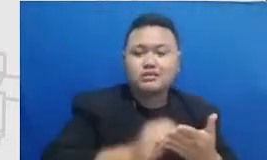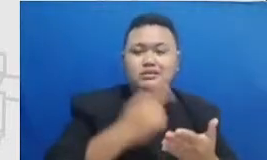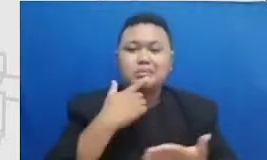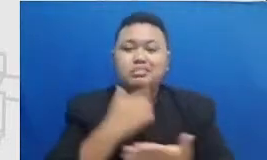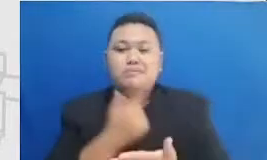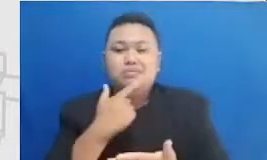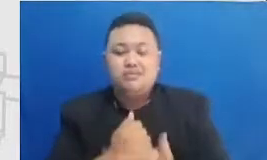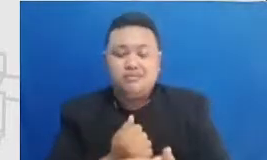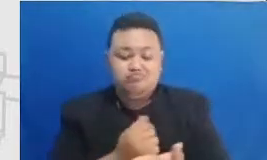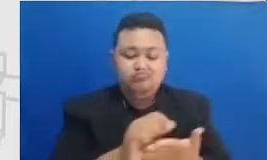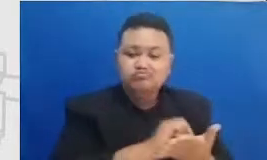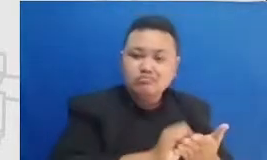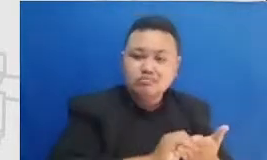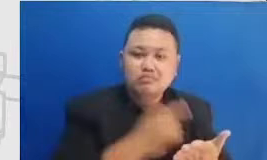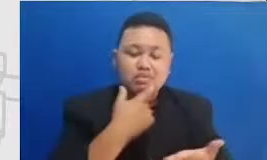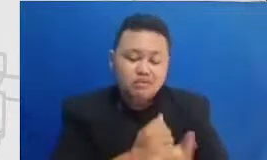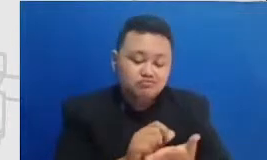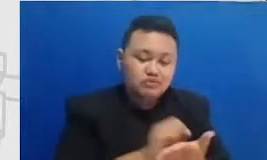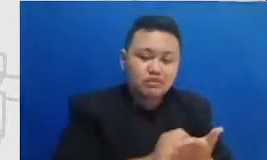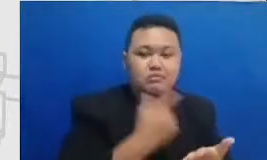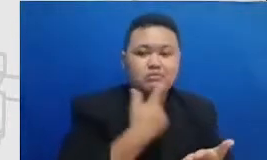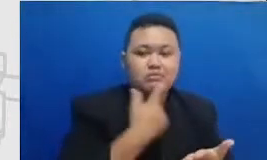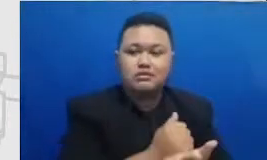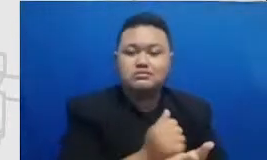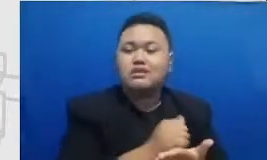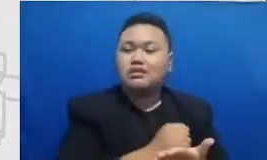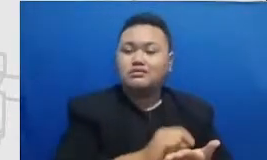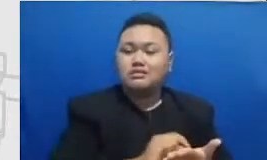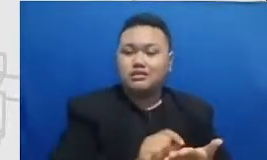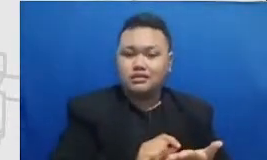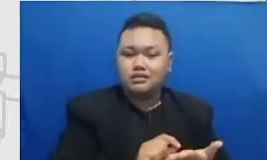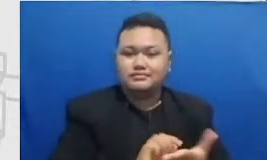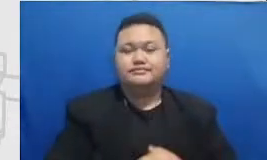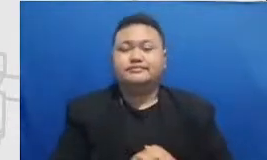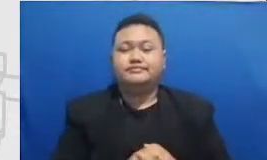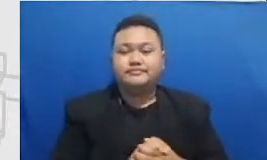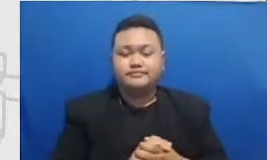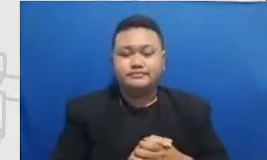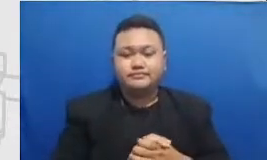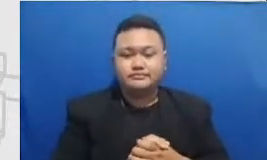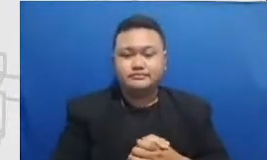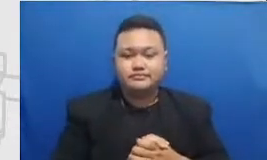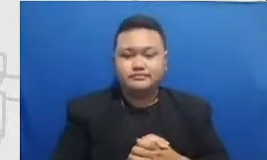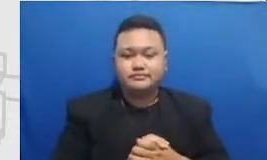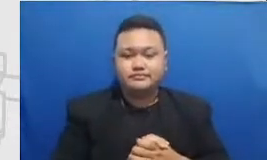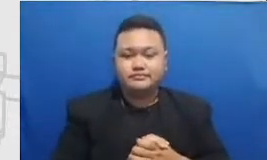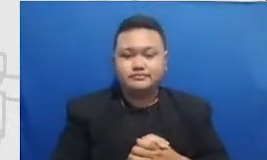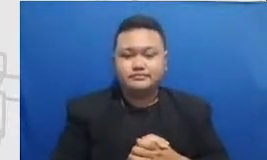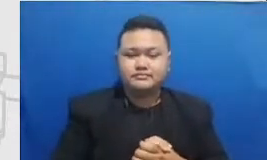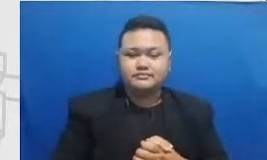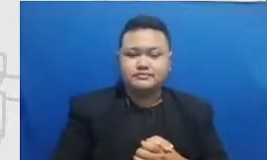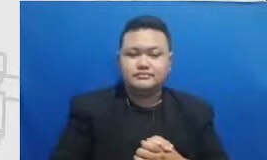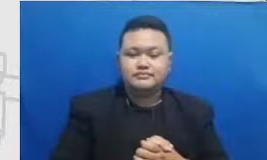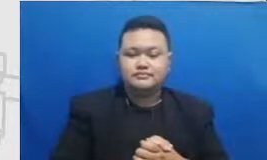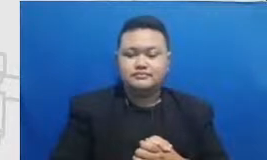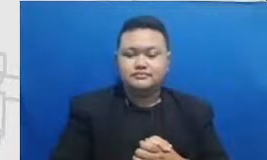Indonesia Terutama ketika momen-momen dimana Bapak new Ibu bisa merasakan bahwa Uni saya